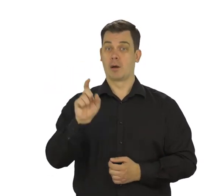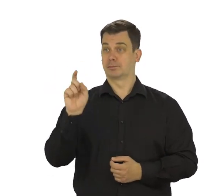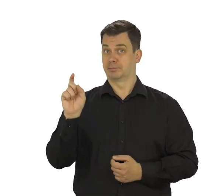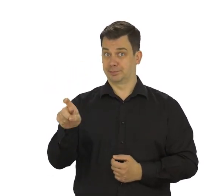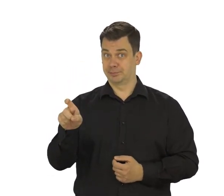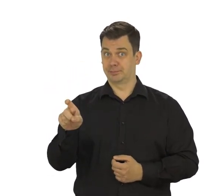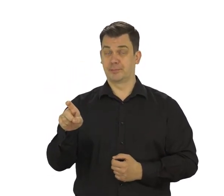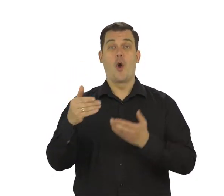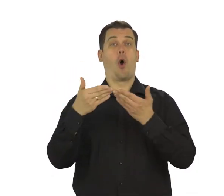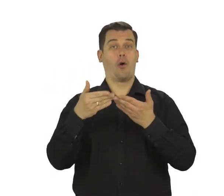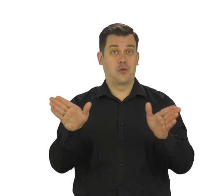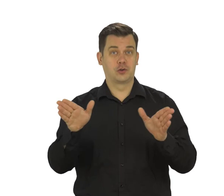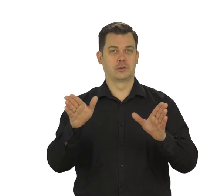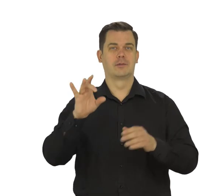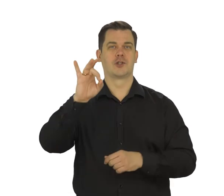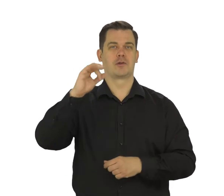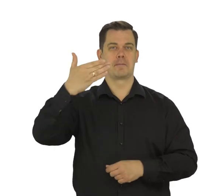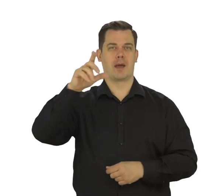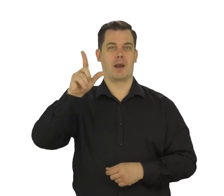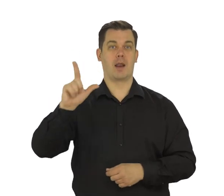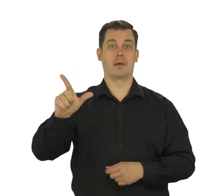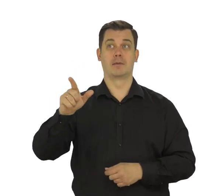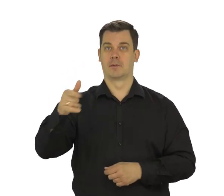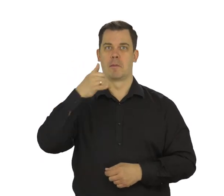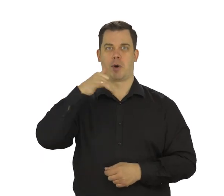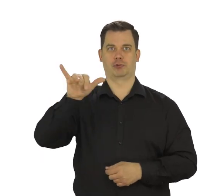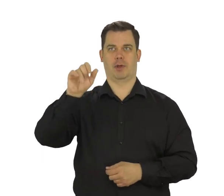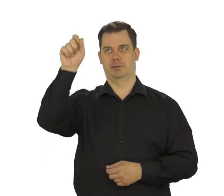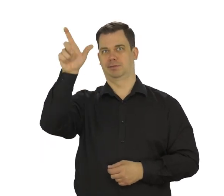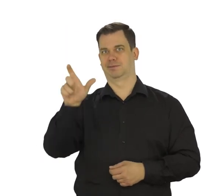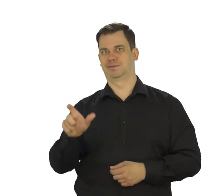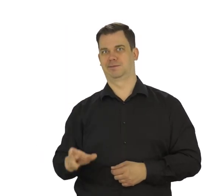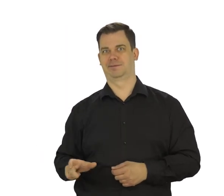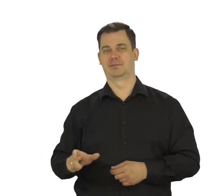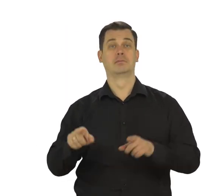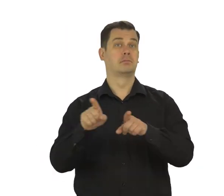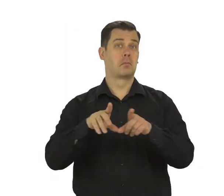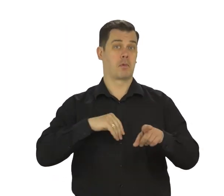Jak dotkniesz przycisk „Otwórz Gmaila” zobaczysz swoją pocztę.